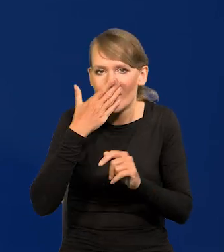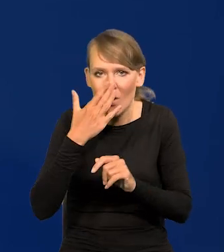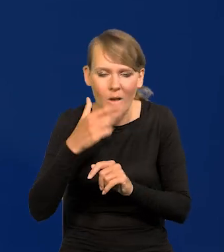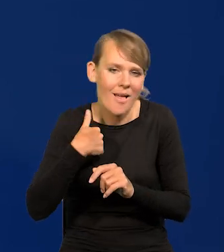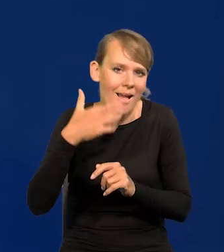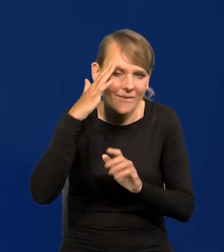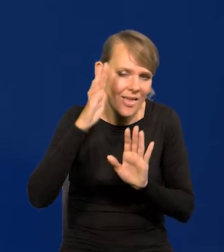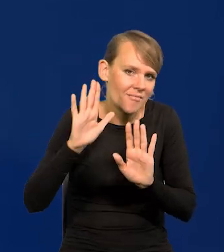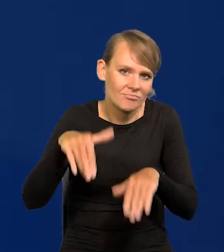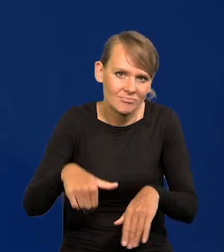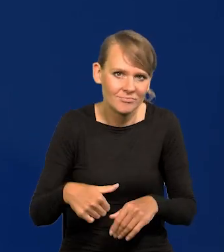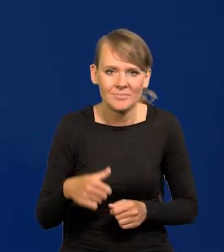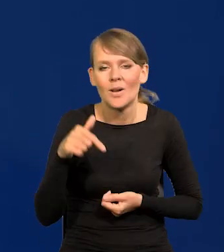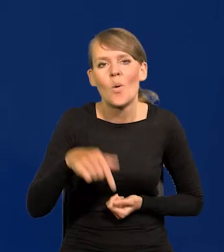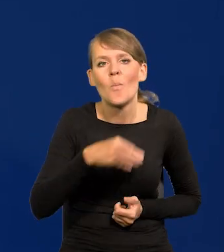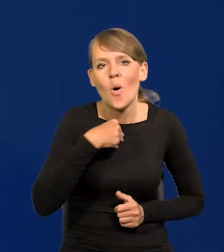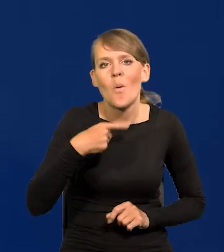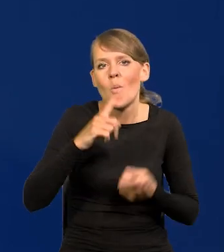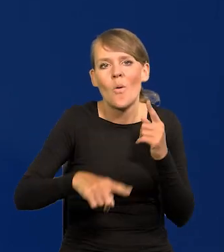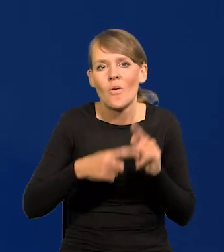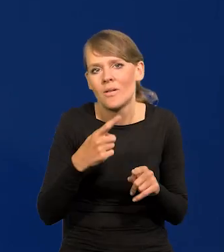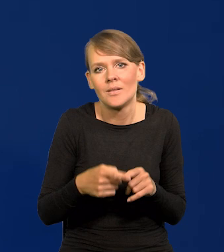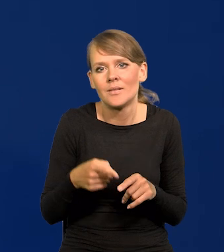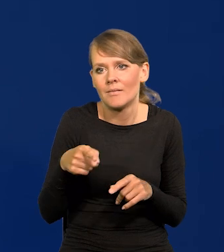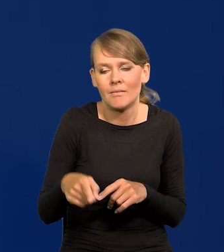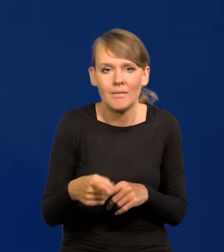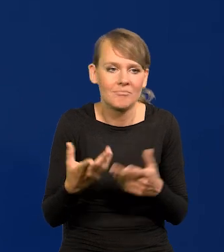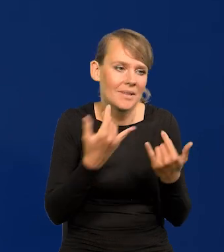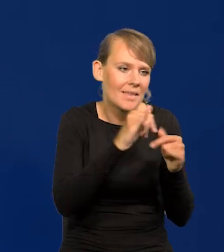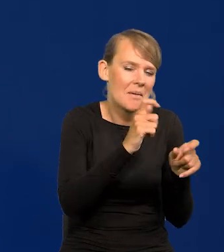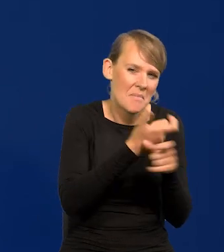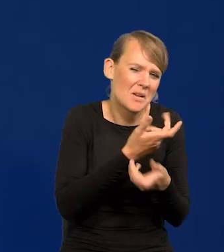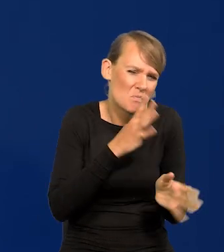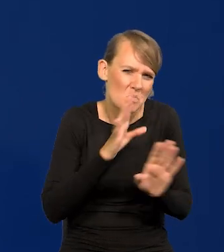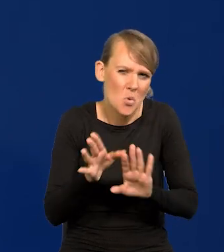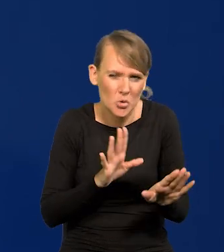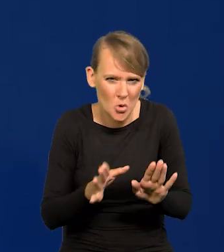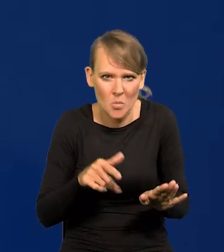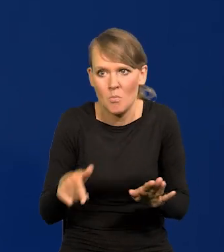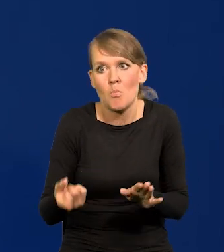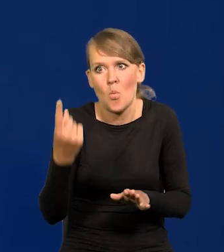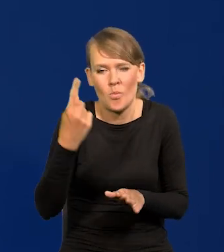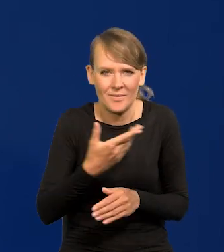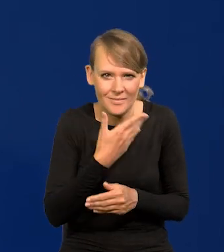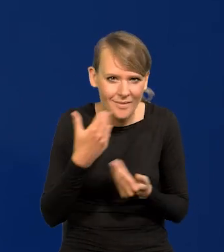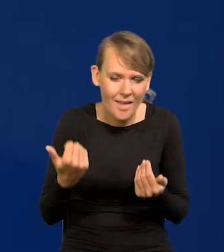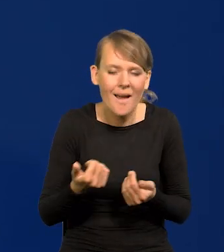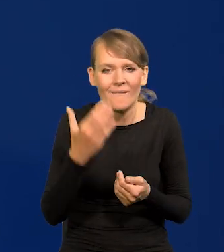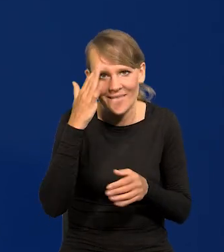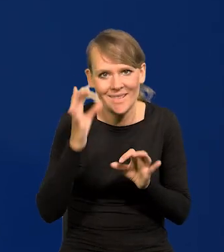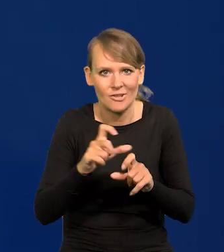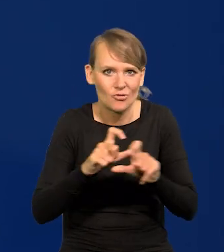Nic specjalnego zresztą w polskiej polityce nie ma w stosunku do innych krajów, jest czas bardzo gorący.